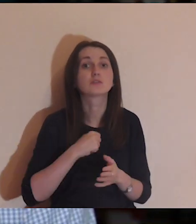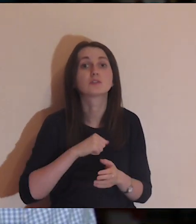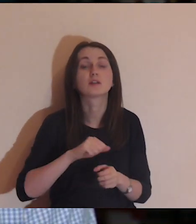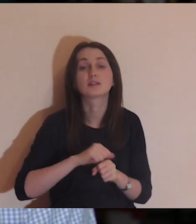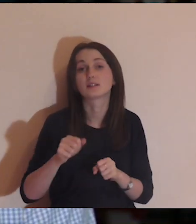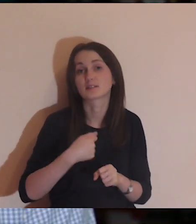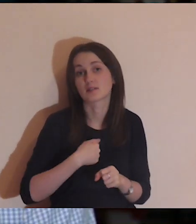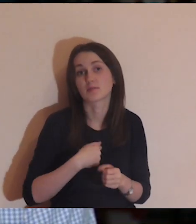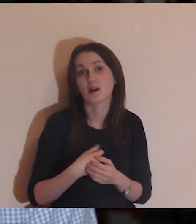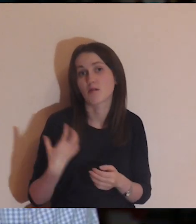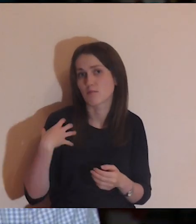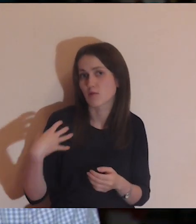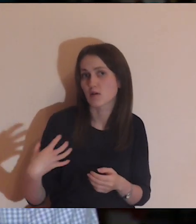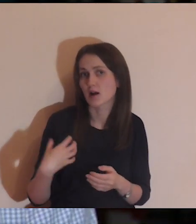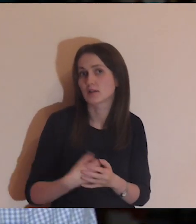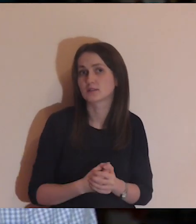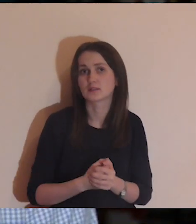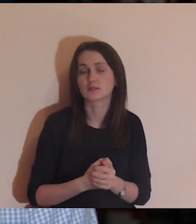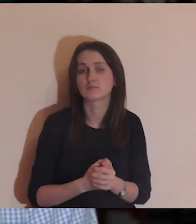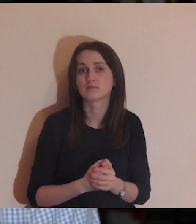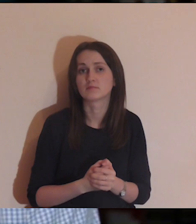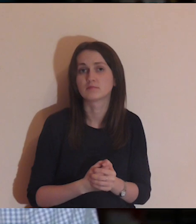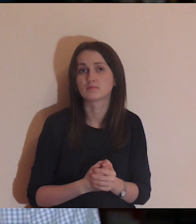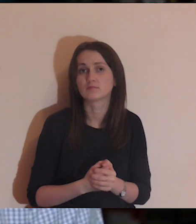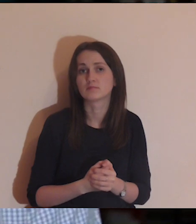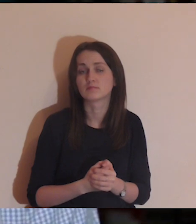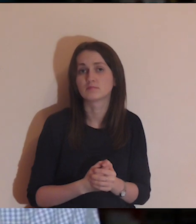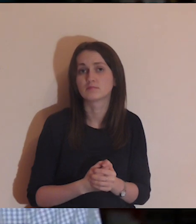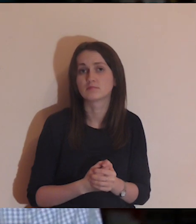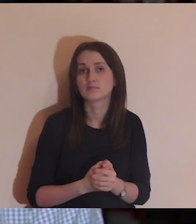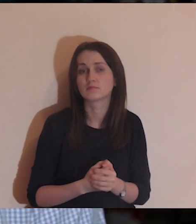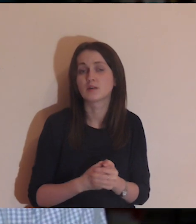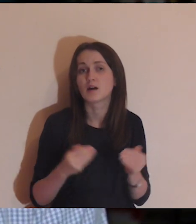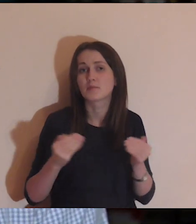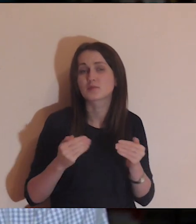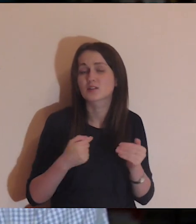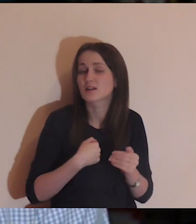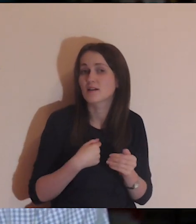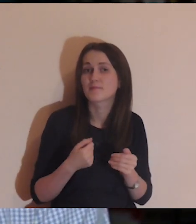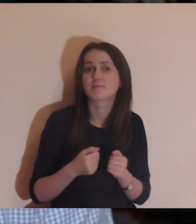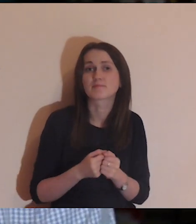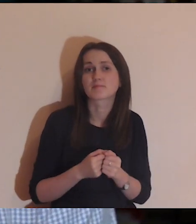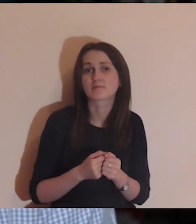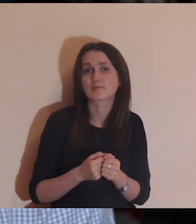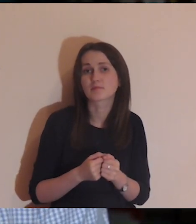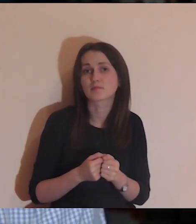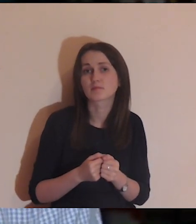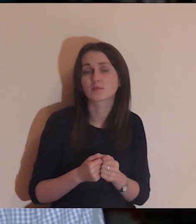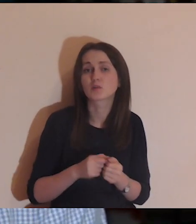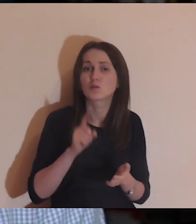Czy ja jestem bogaty - a raczej ten, który bardziej radzi sobie w życiu?